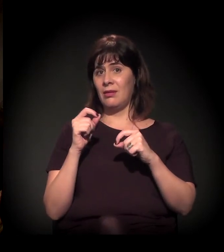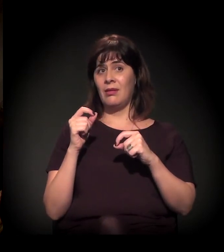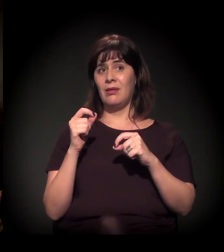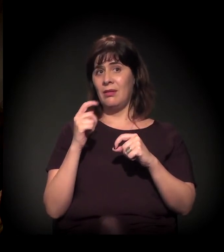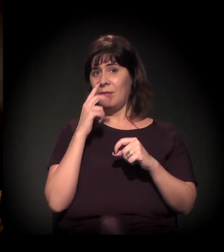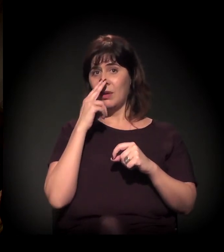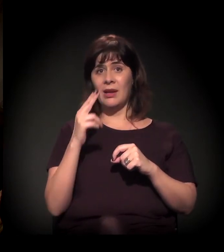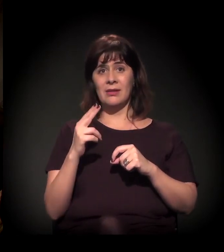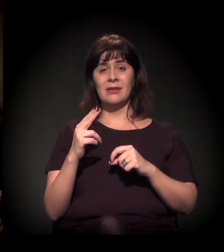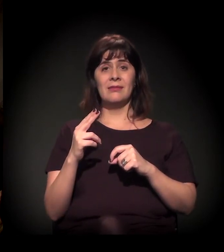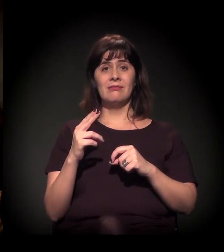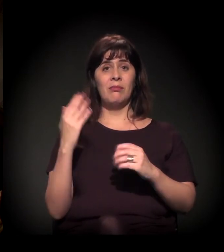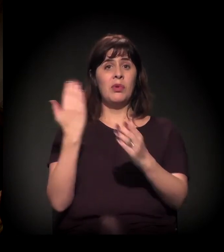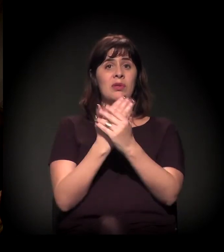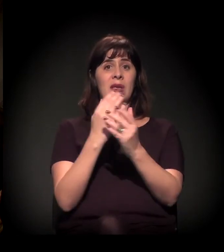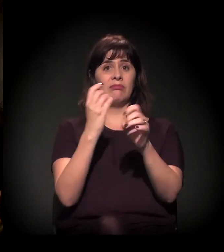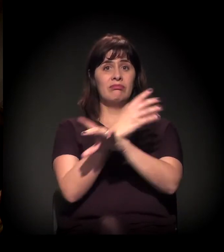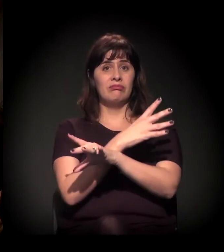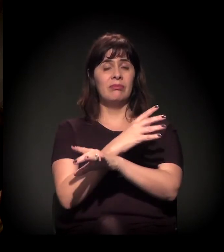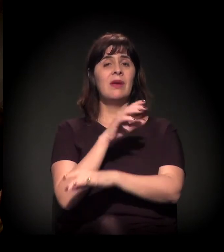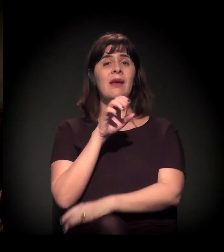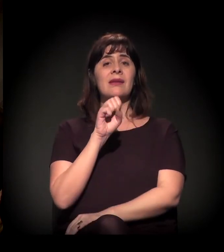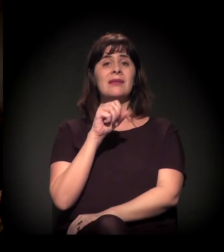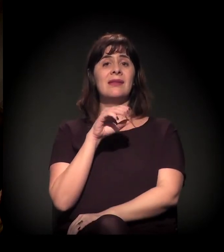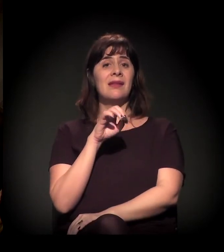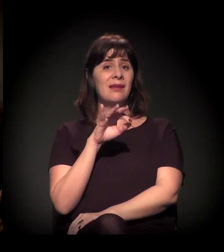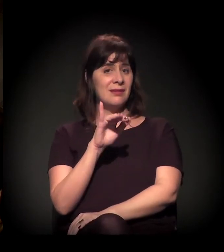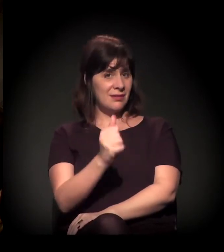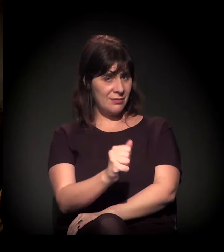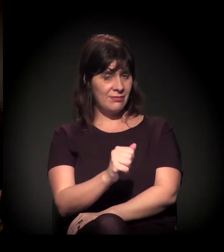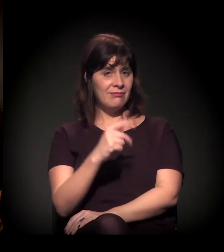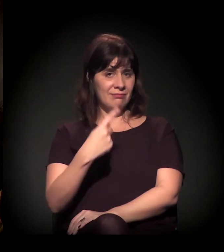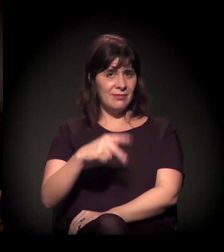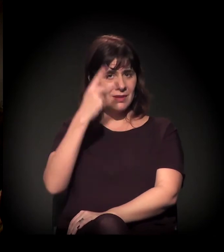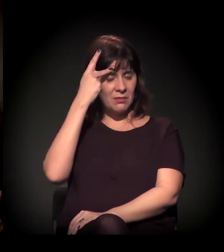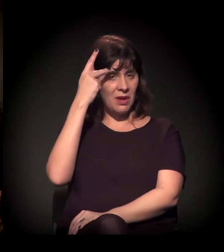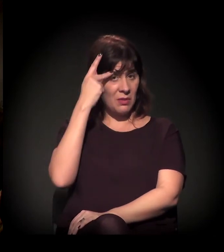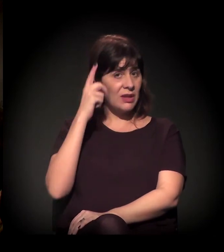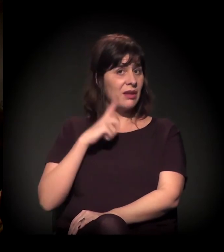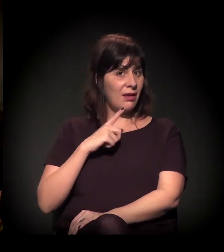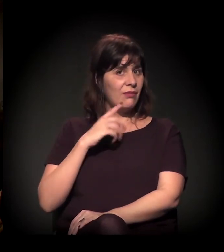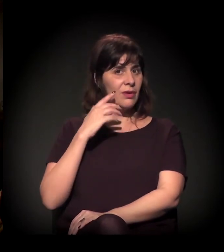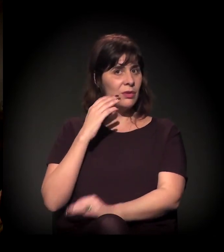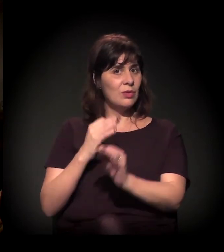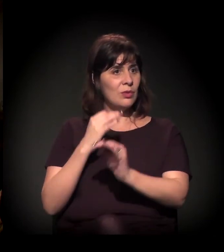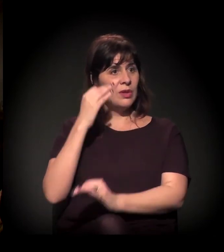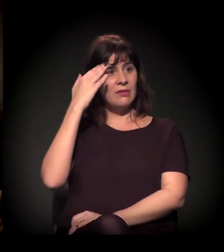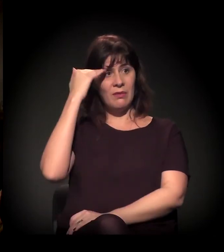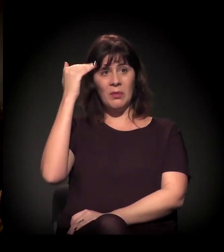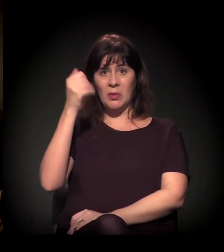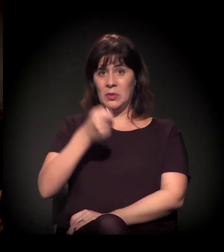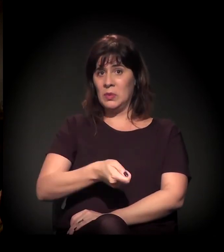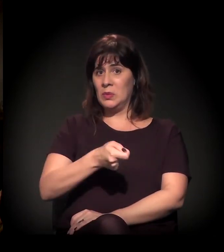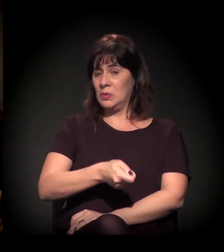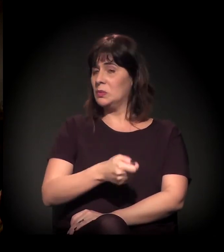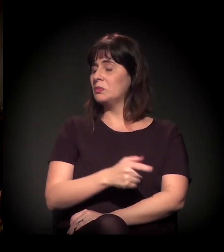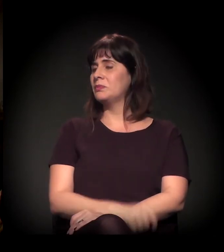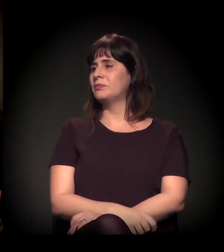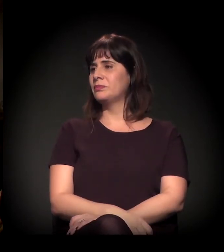em São Paulo, mas... Começando pela sua pergunta – para eu só retomá-la – sobre o processo histórico de cada pauta